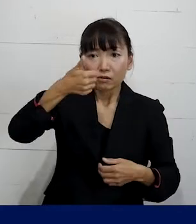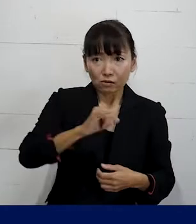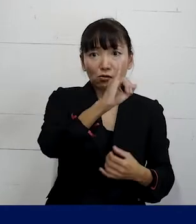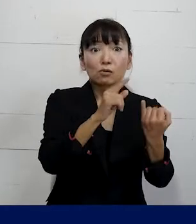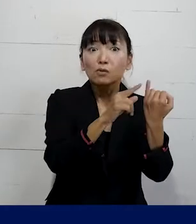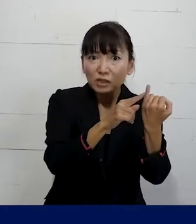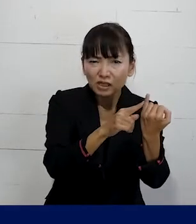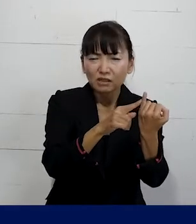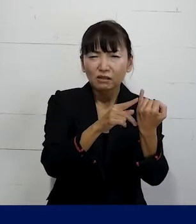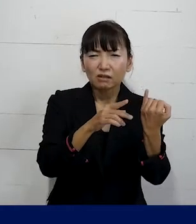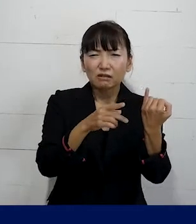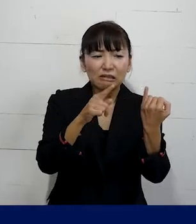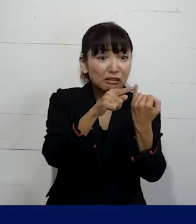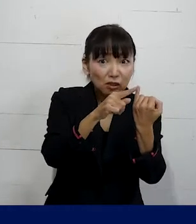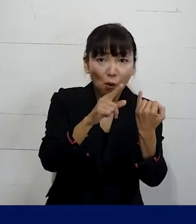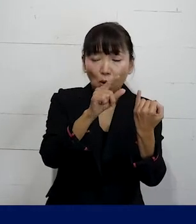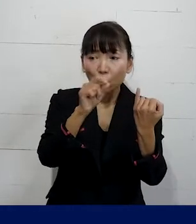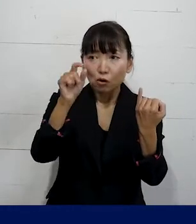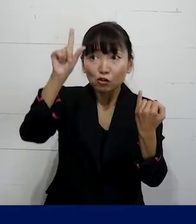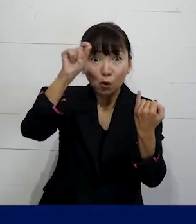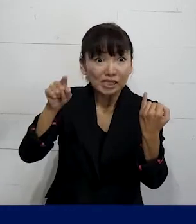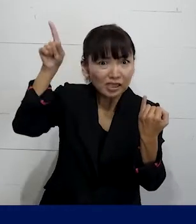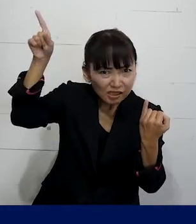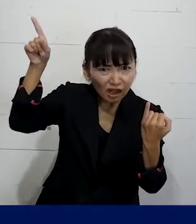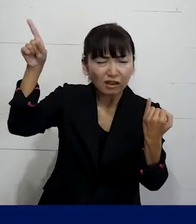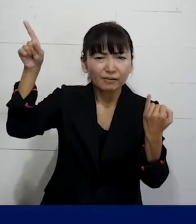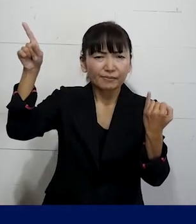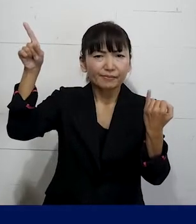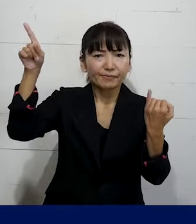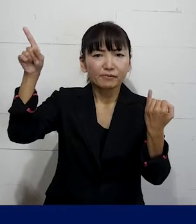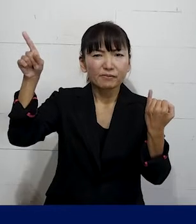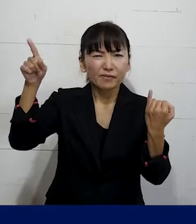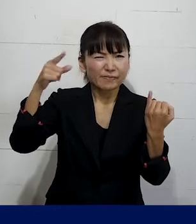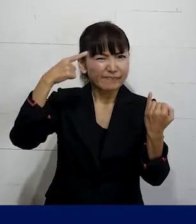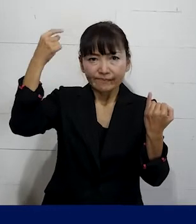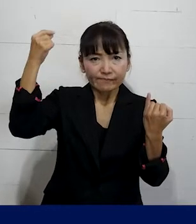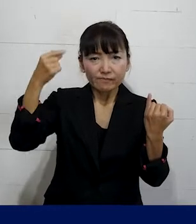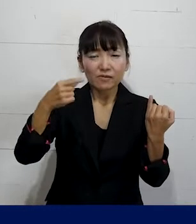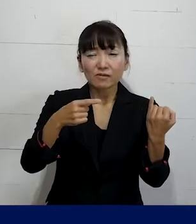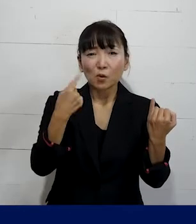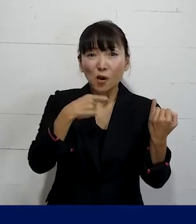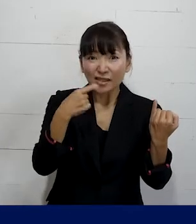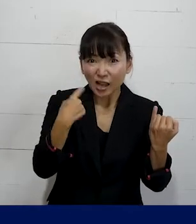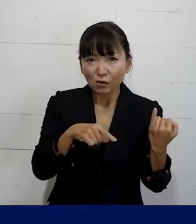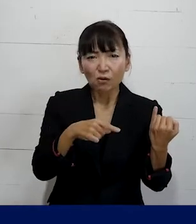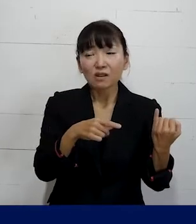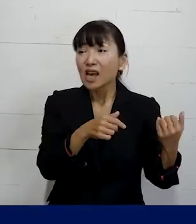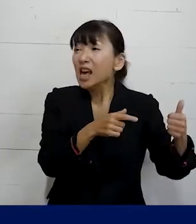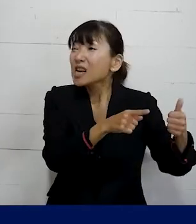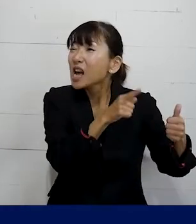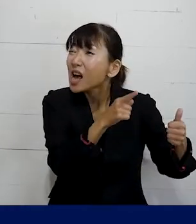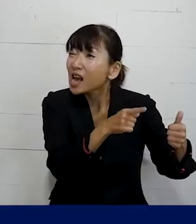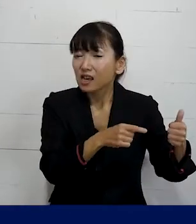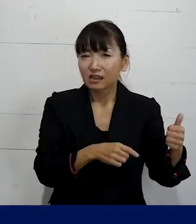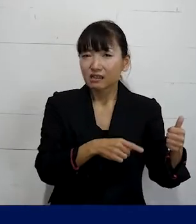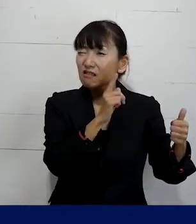その職場の上司にあたる人が 執拗ににわざと「彼（かれ）」と